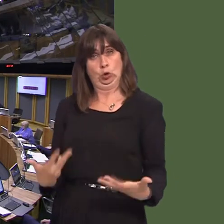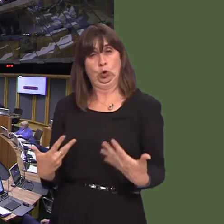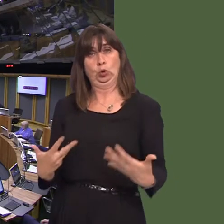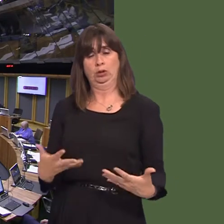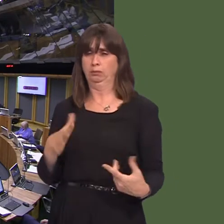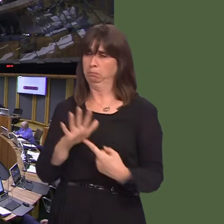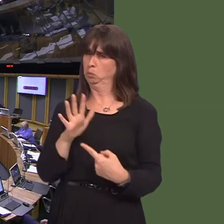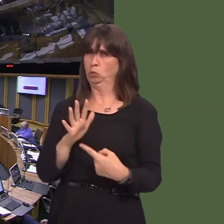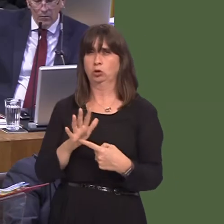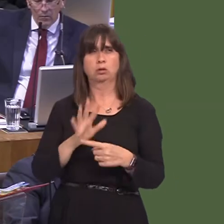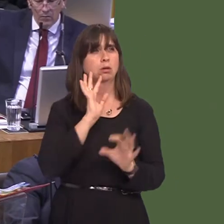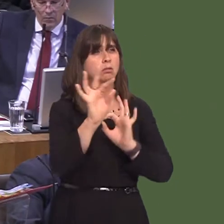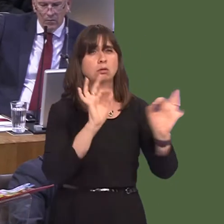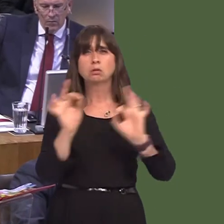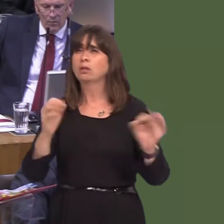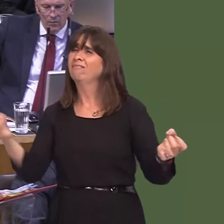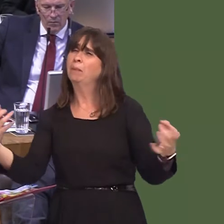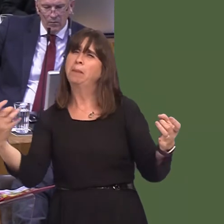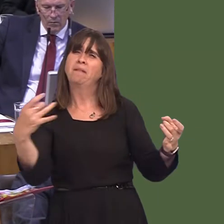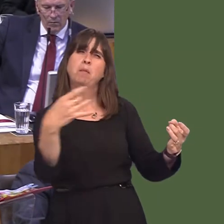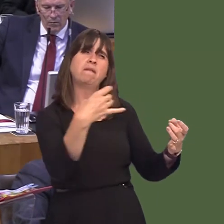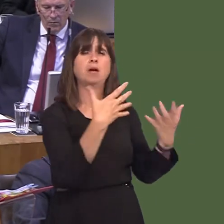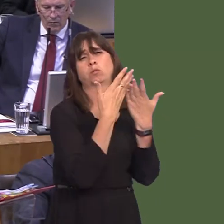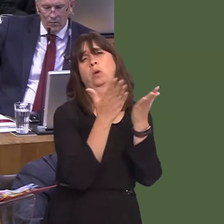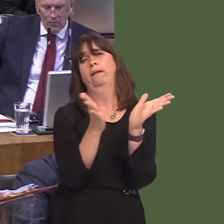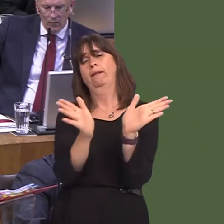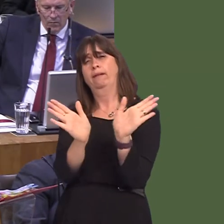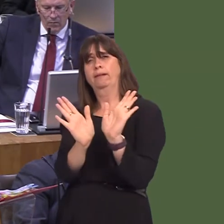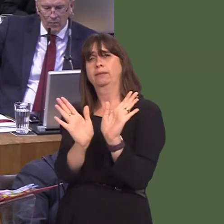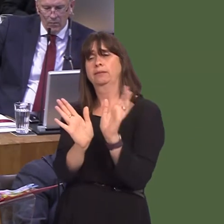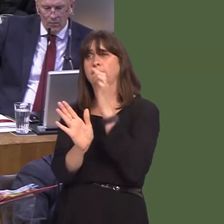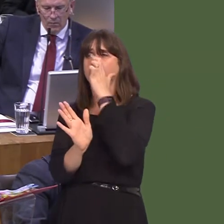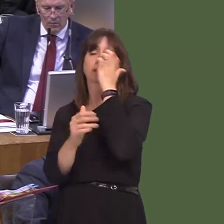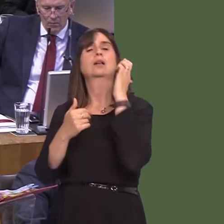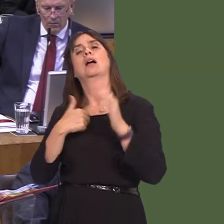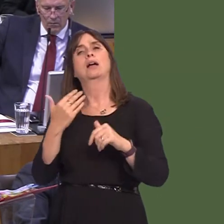as I've said, that there is the fullest possible consultation. I've not heard of any complaints